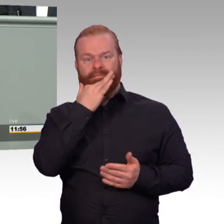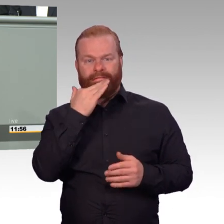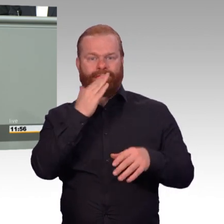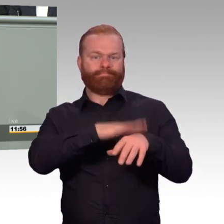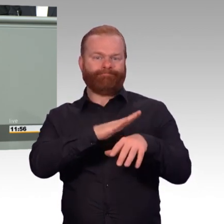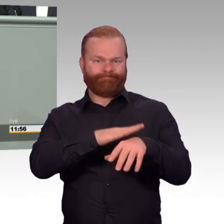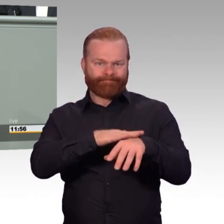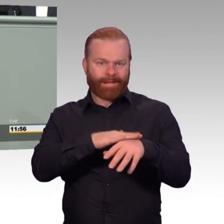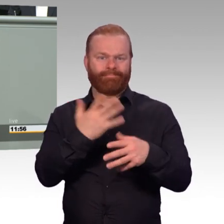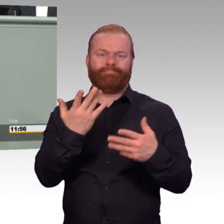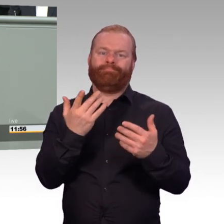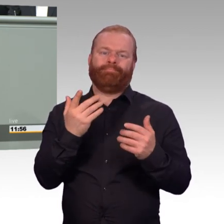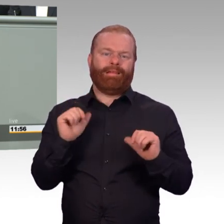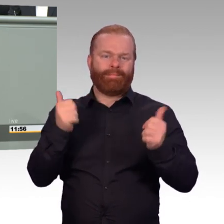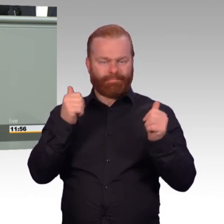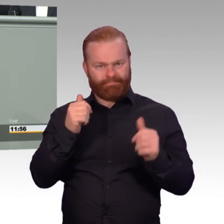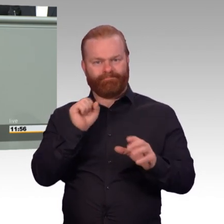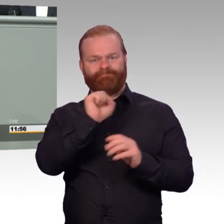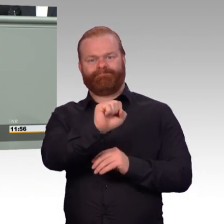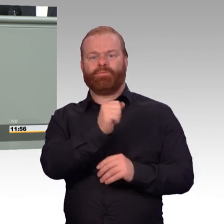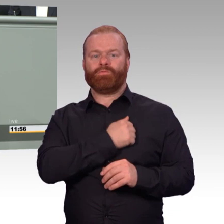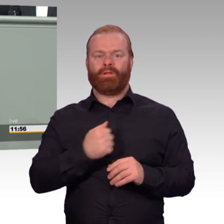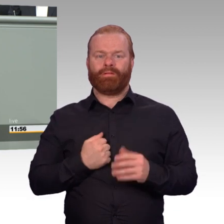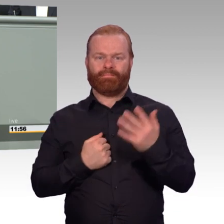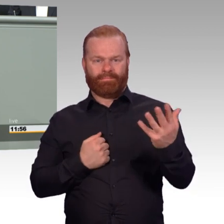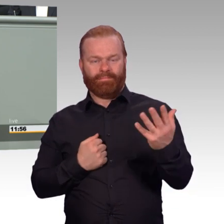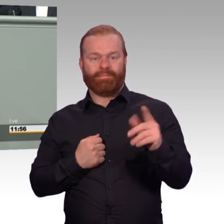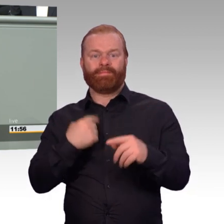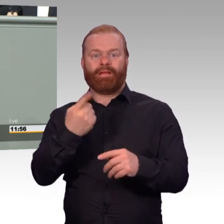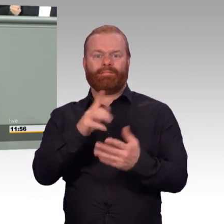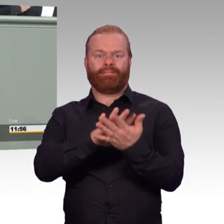Und das ist gerade für ältere Soldatinnen und Soldaten oft eine gewaltige Herausforderung.